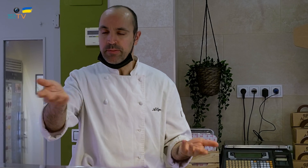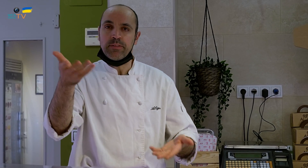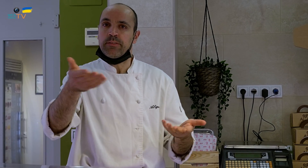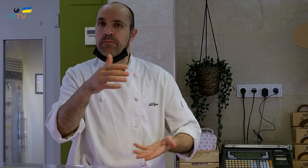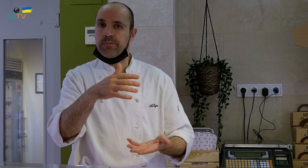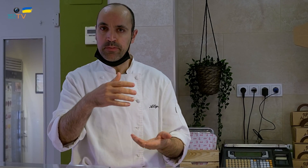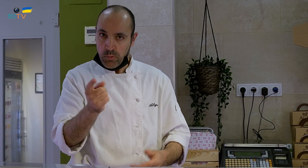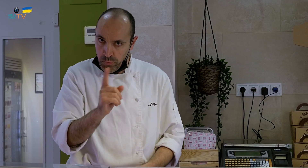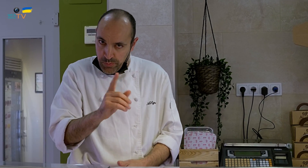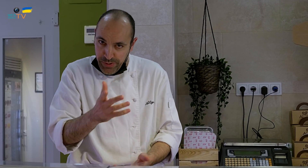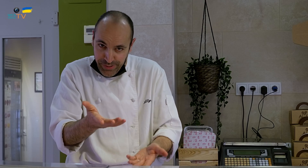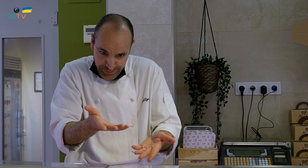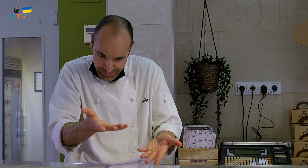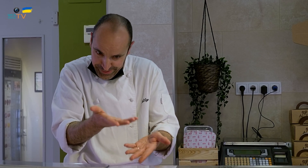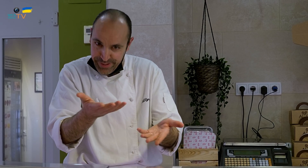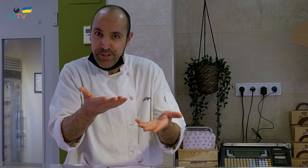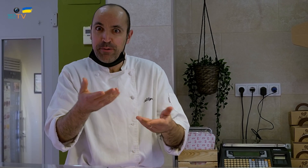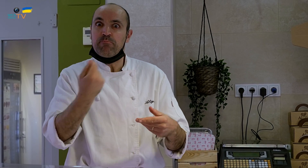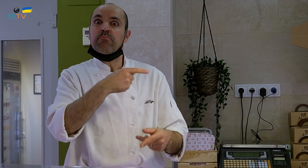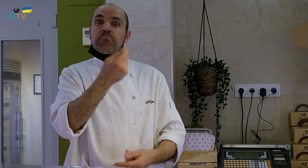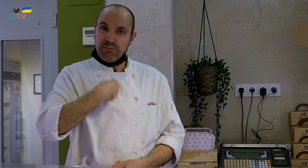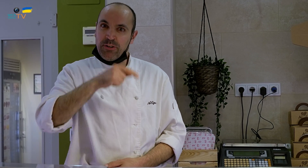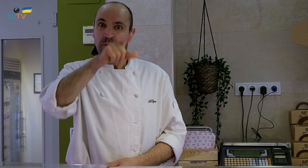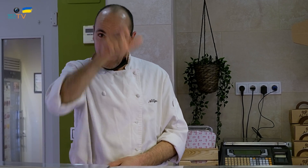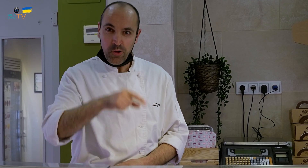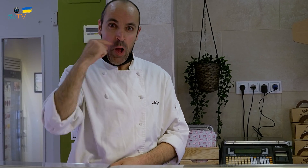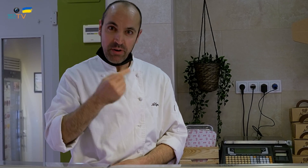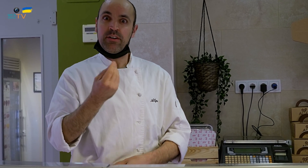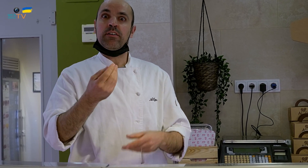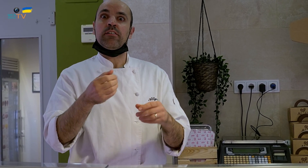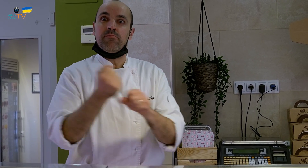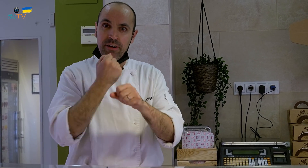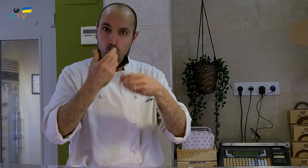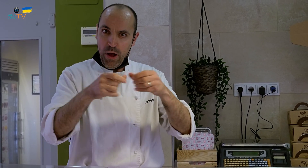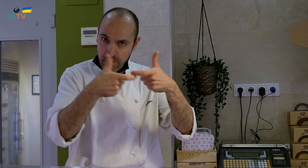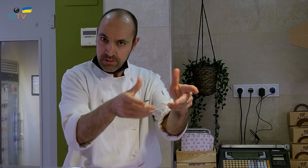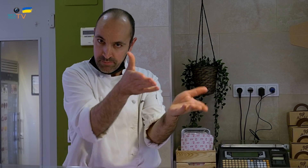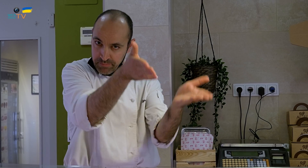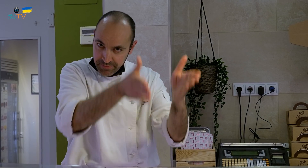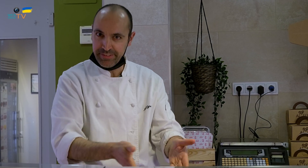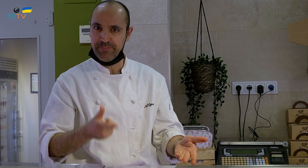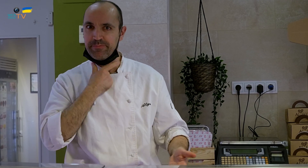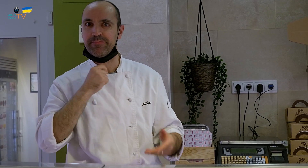sino un postre en forma de huevo y no se lo acababa de creer el hombre. O sea que él trabajando en el sector de los huevos,